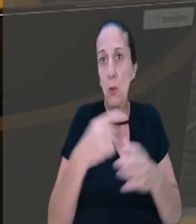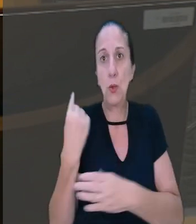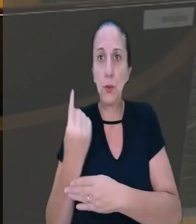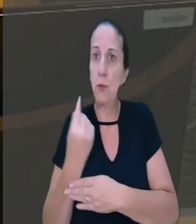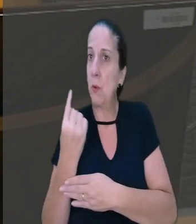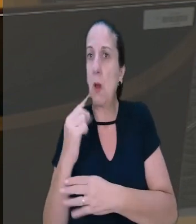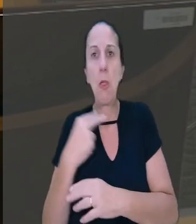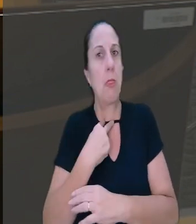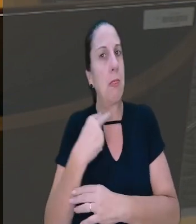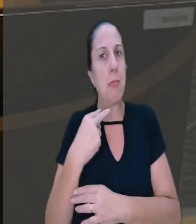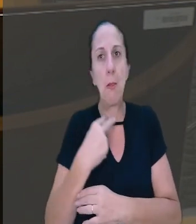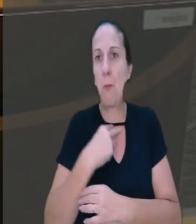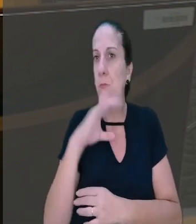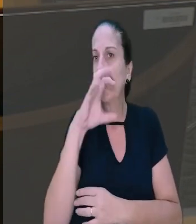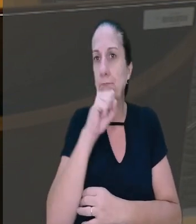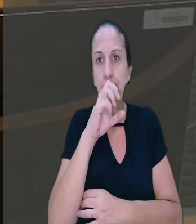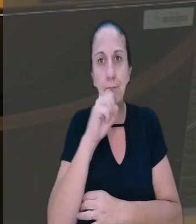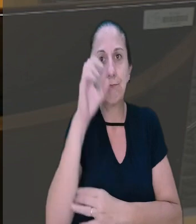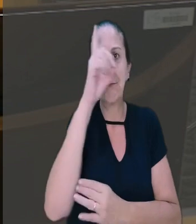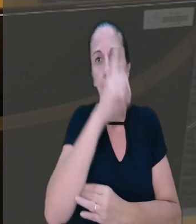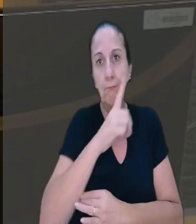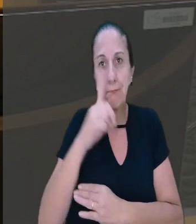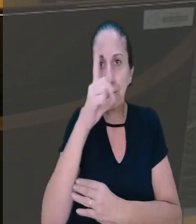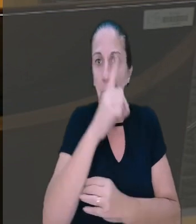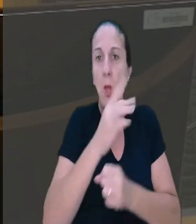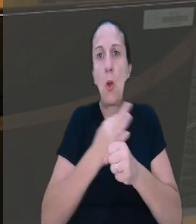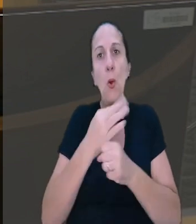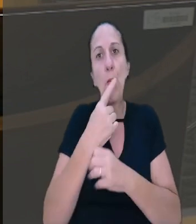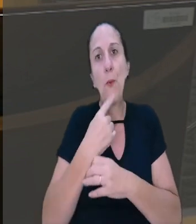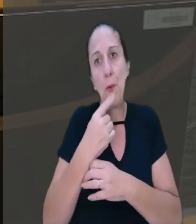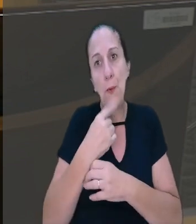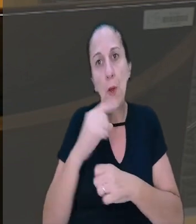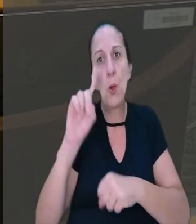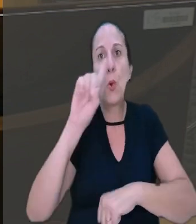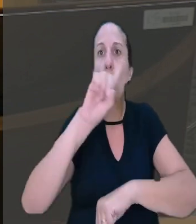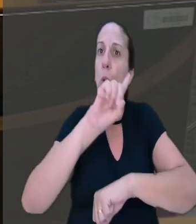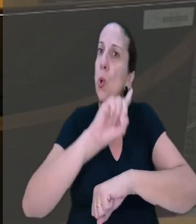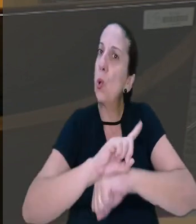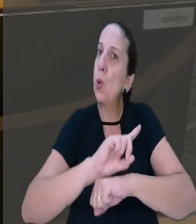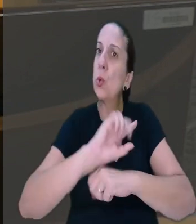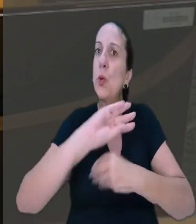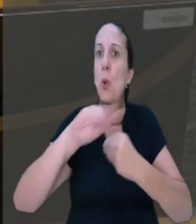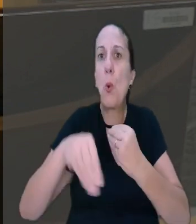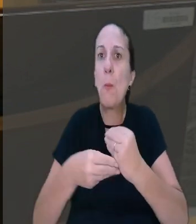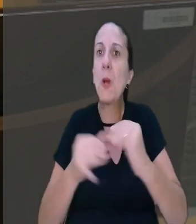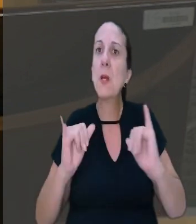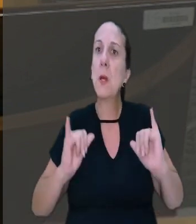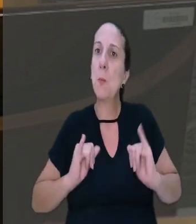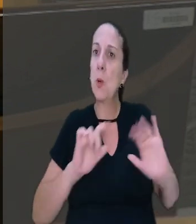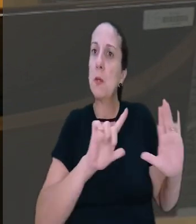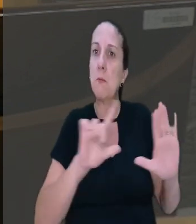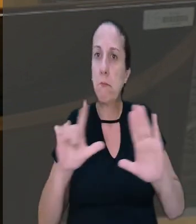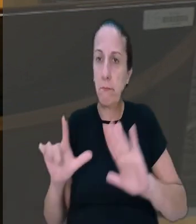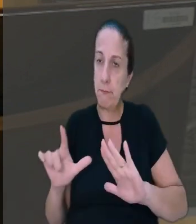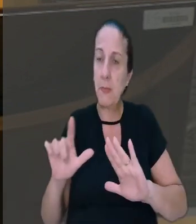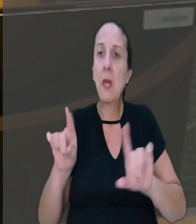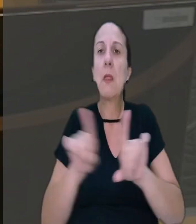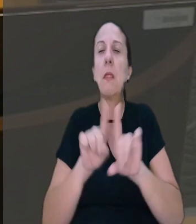não pode coincidir com sábado, domingo, feriado ou dia de compensação de repouso semanal. A decisão